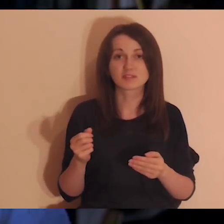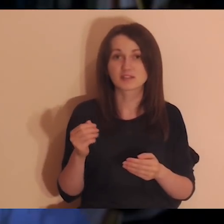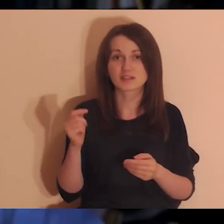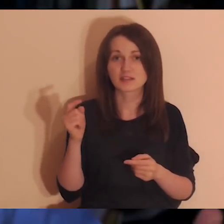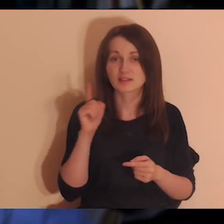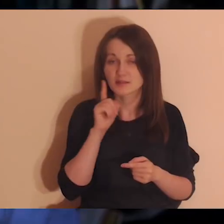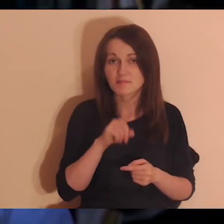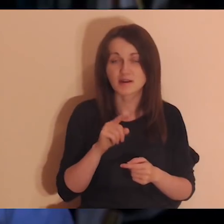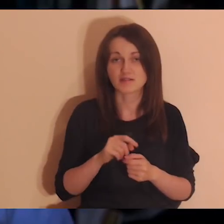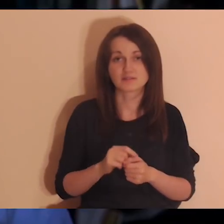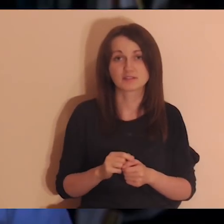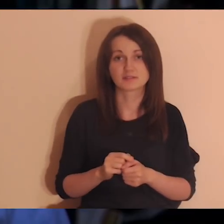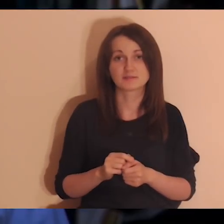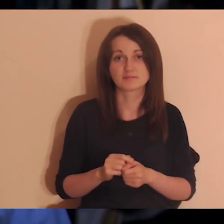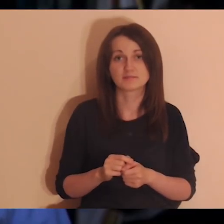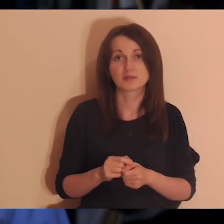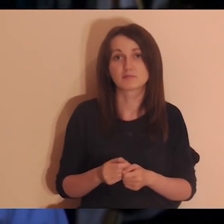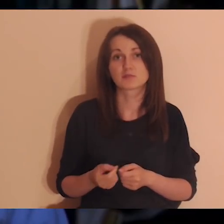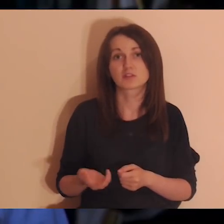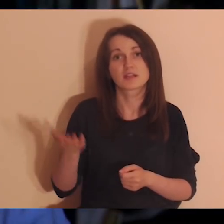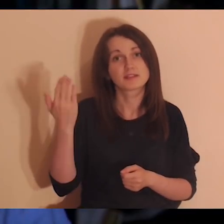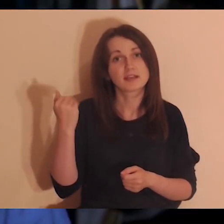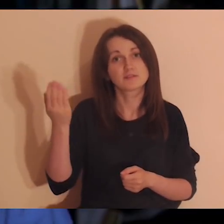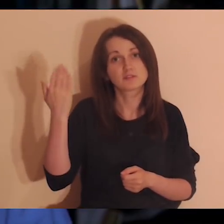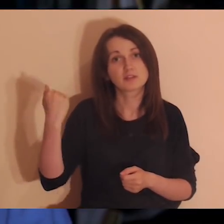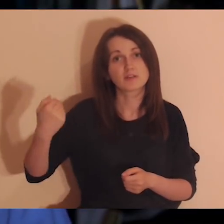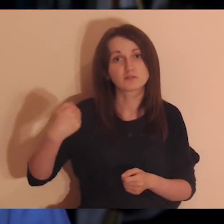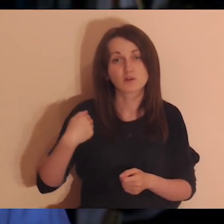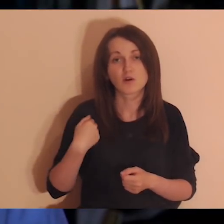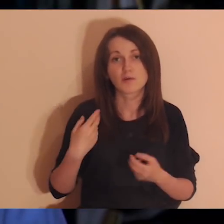z którymi ja się po prostu dobrze czułem, rozmawiałem z nimi, była dobra atmosfera,